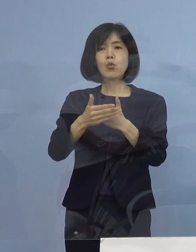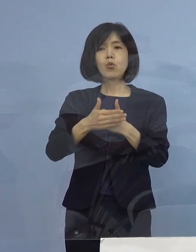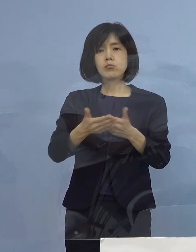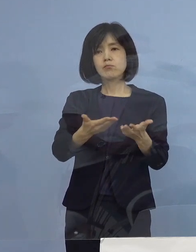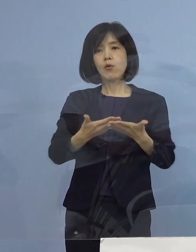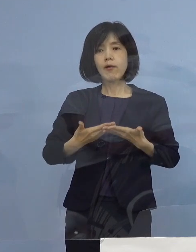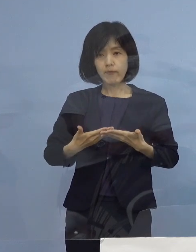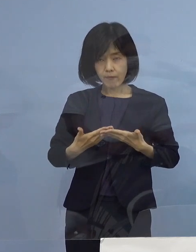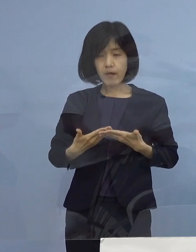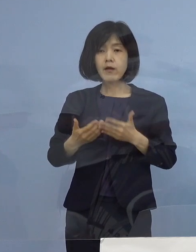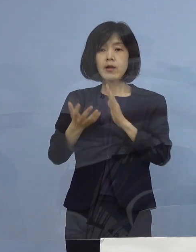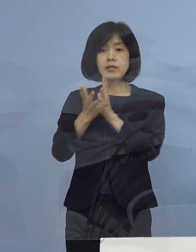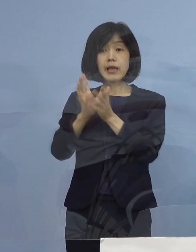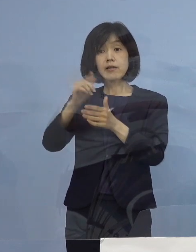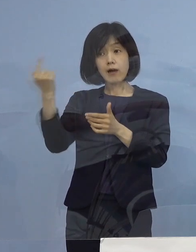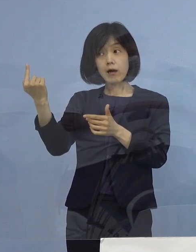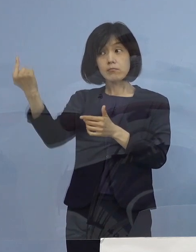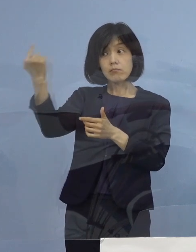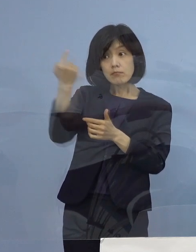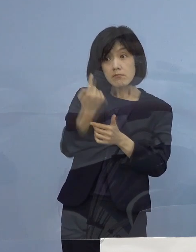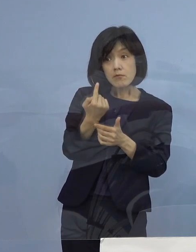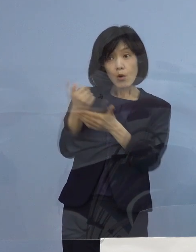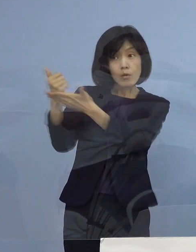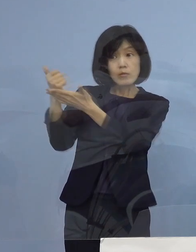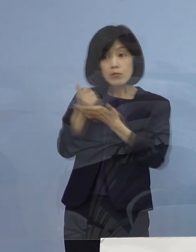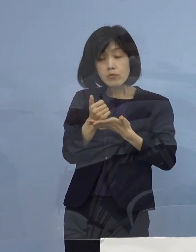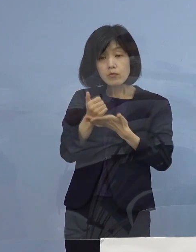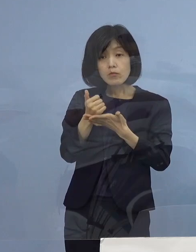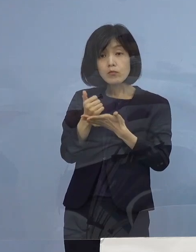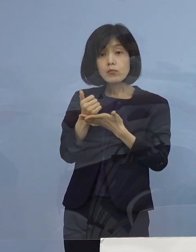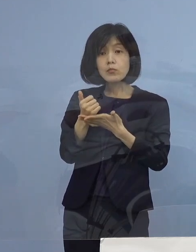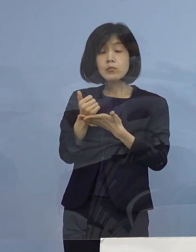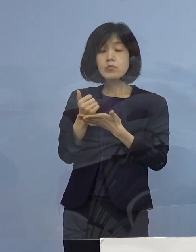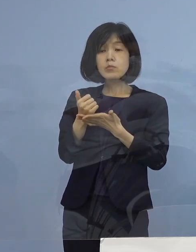県外から来られた場合に 当然そういうことは想定されますので